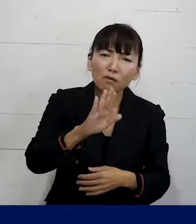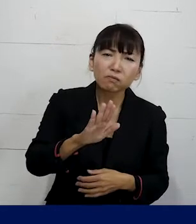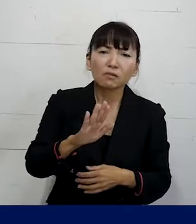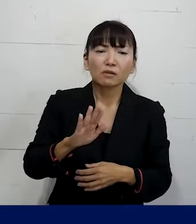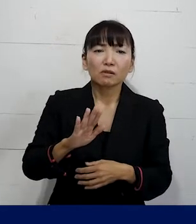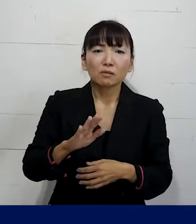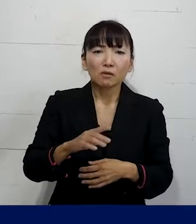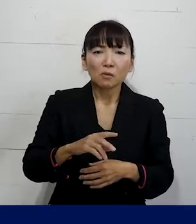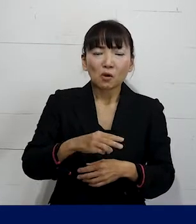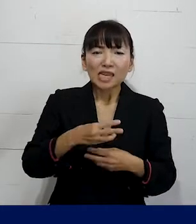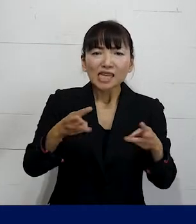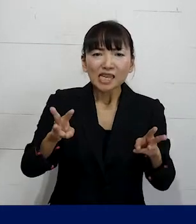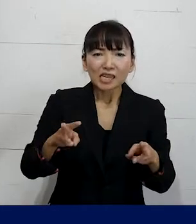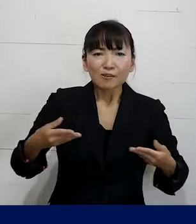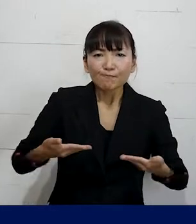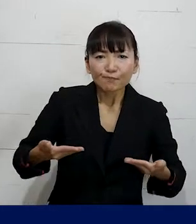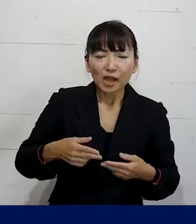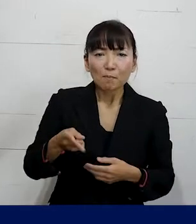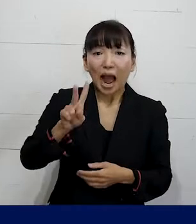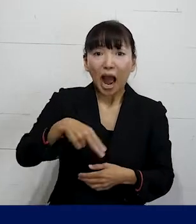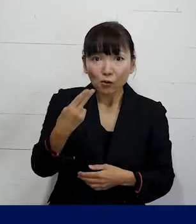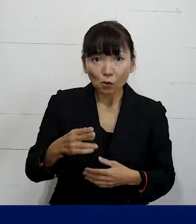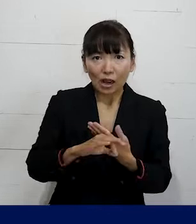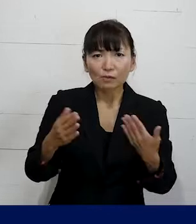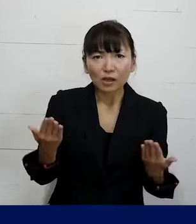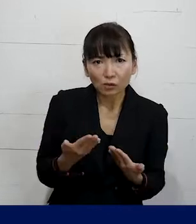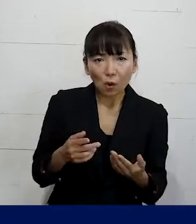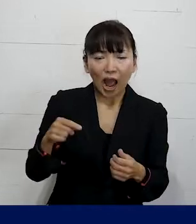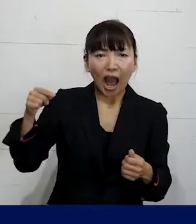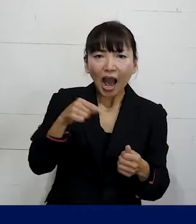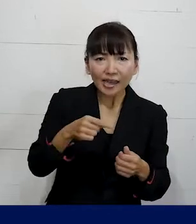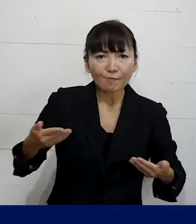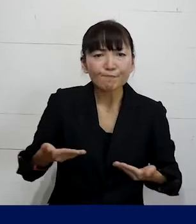非正規労働者パートやアルバイトや派遣で 働いているので